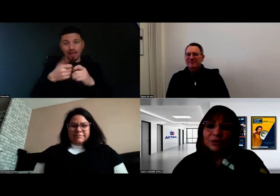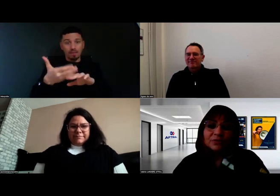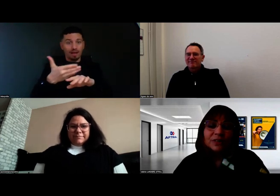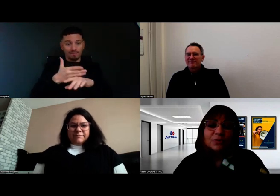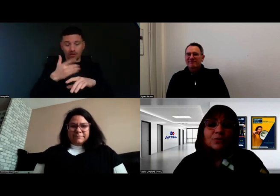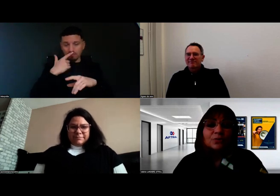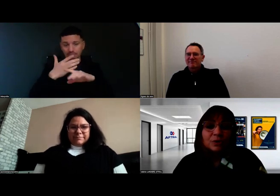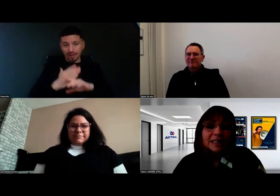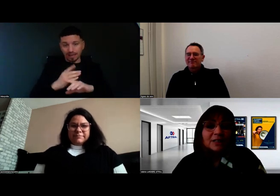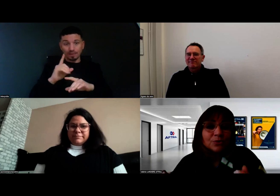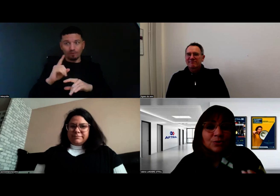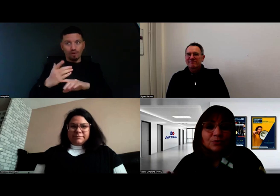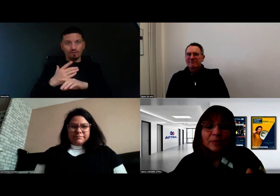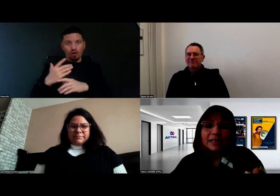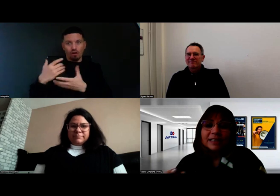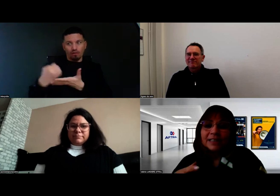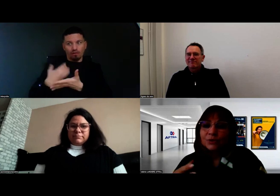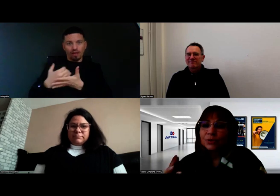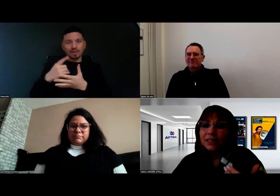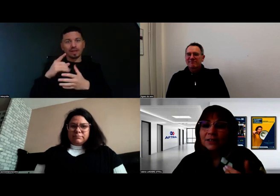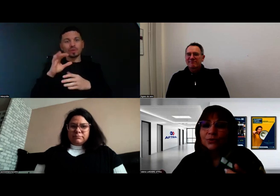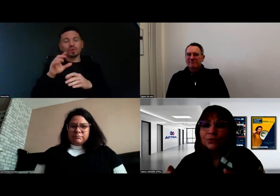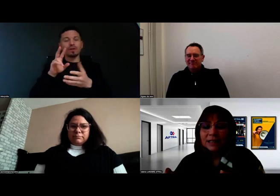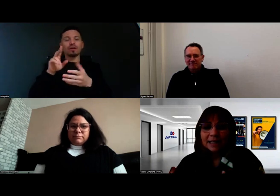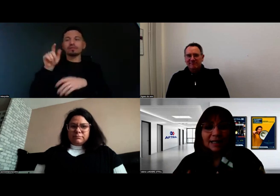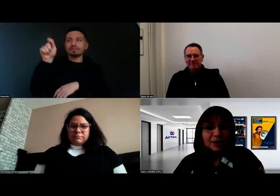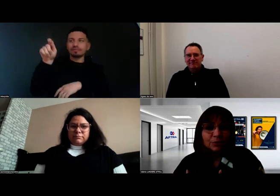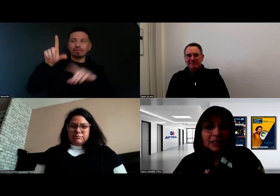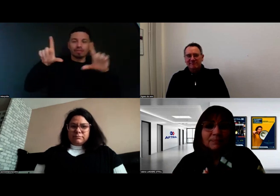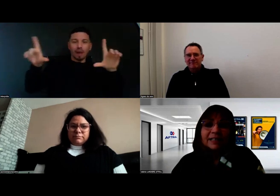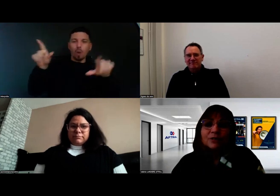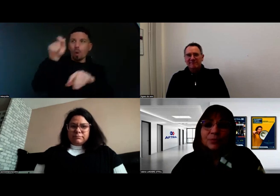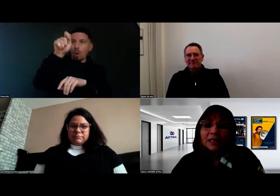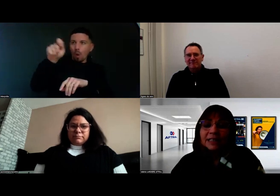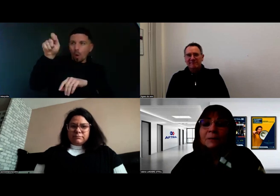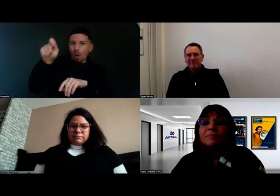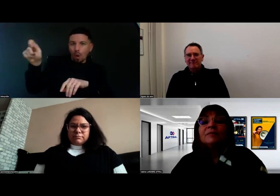En effet, toutes les astuces dont vous parlez, la lecture, l'écriture, etc., les choses qui paraissent spontanées,